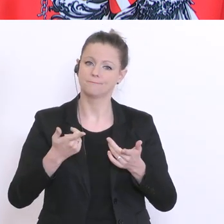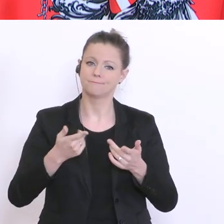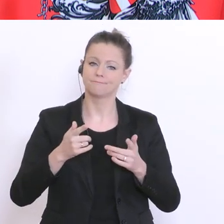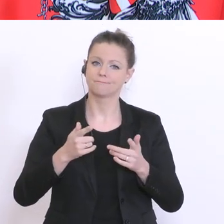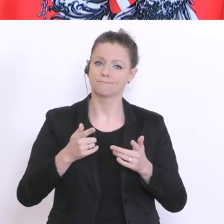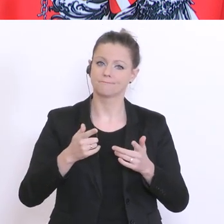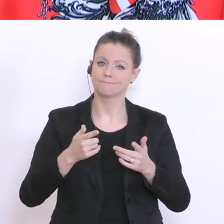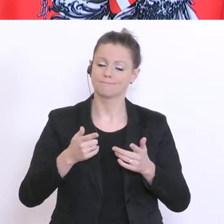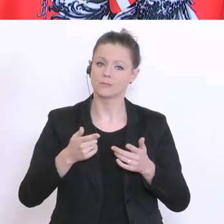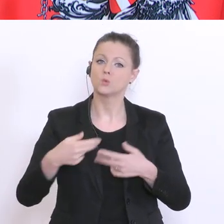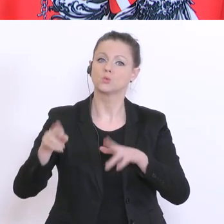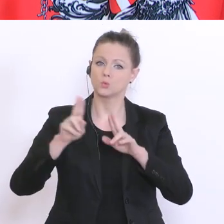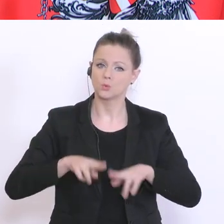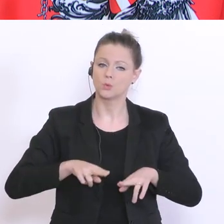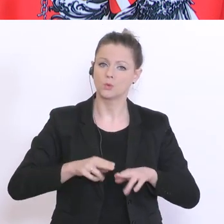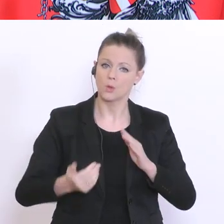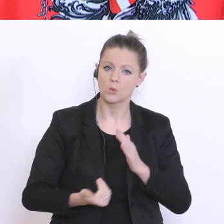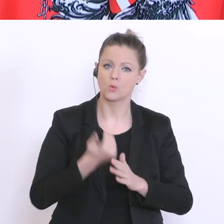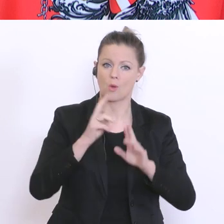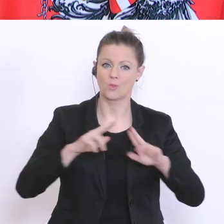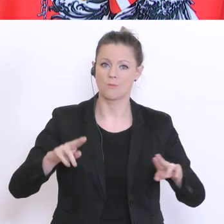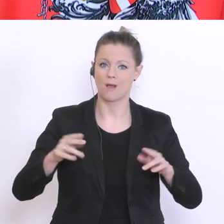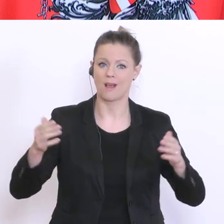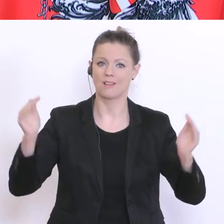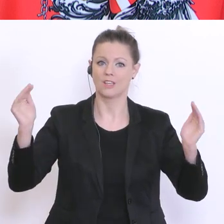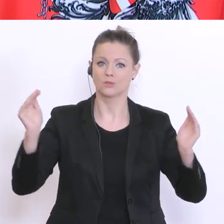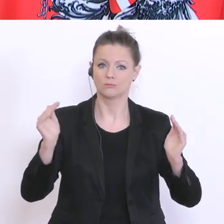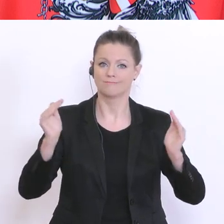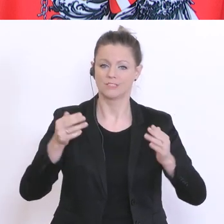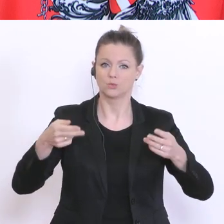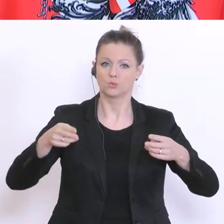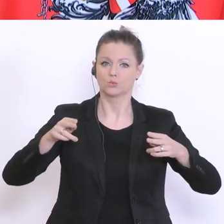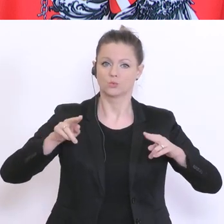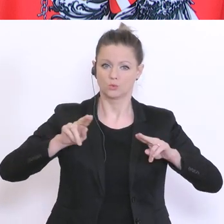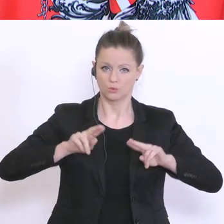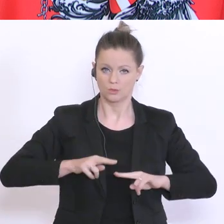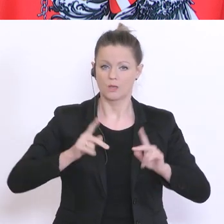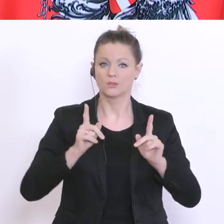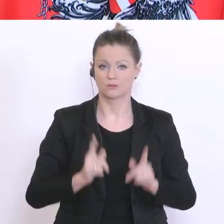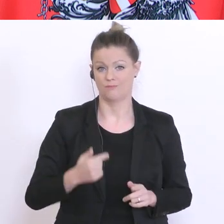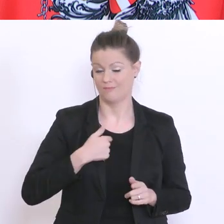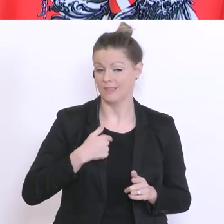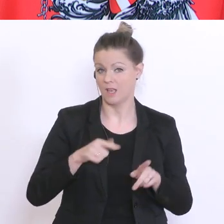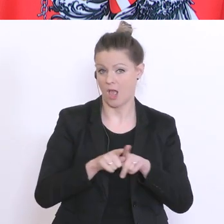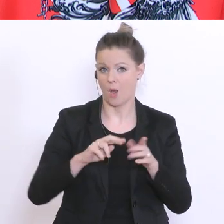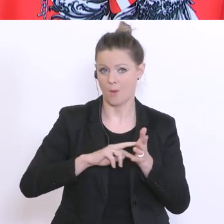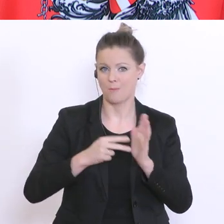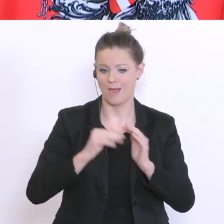neuen Normalität gesprochen. Auch ich will in Stufen und Perspektiven denken und planen. Ich